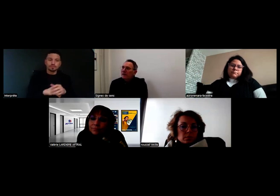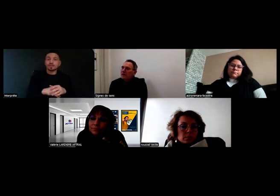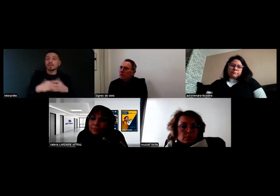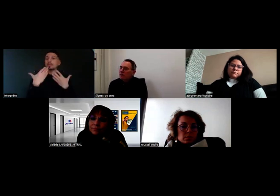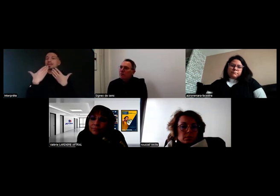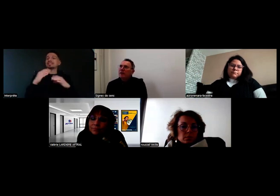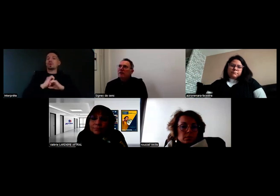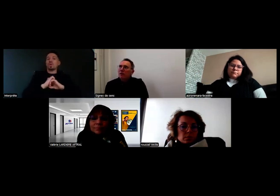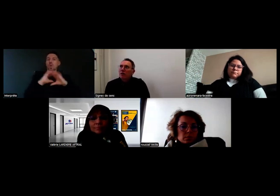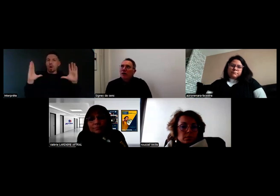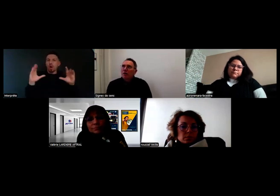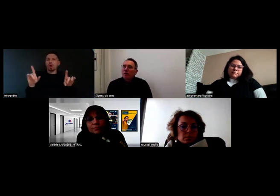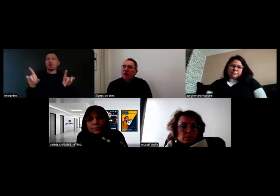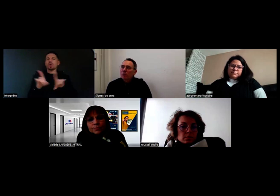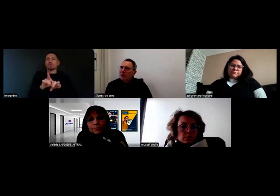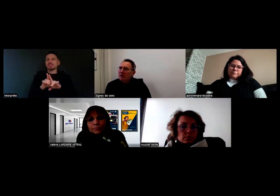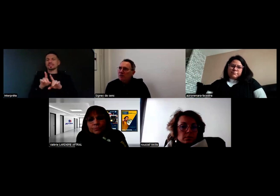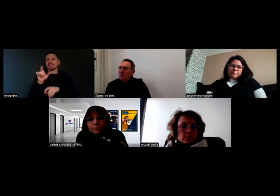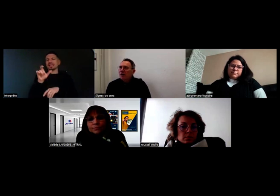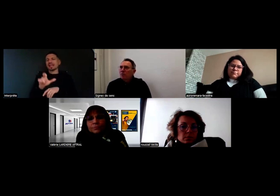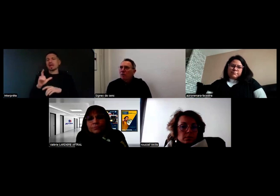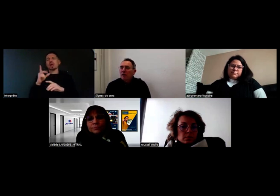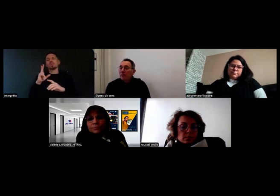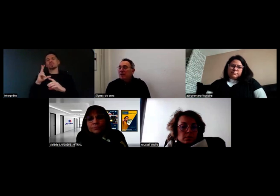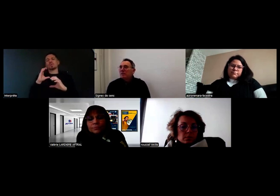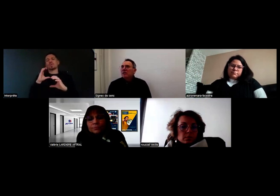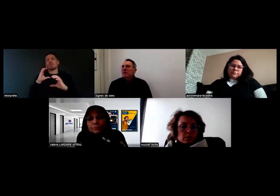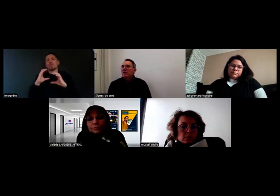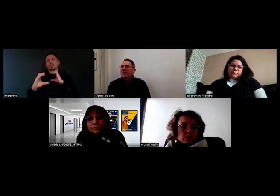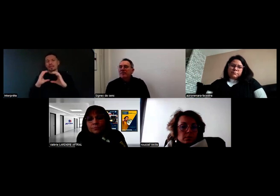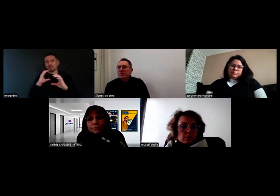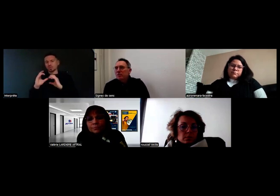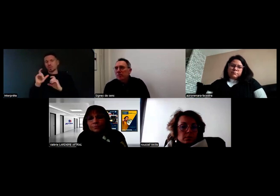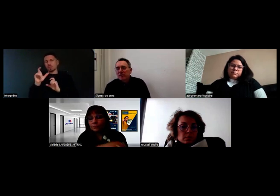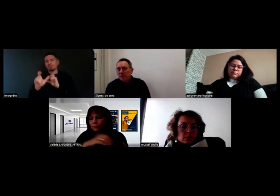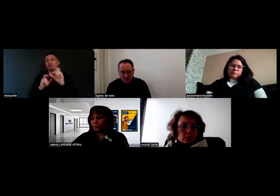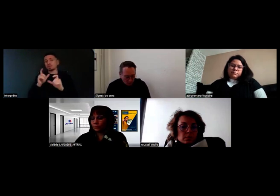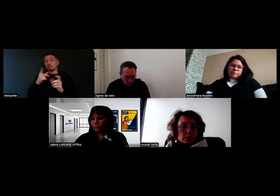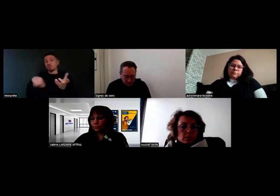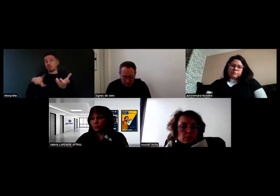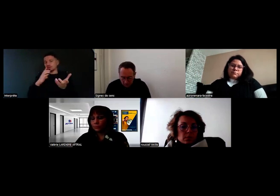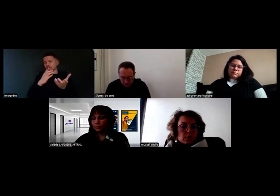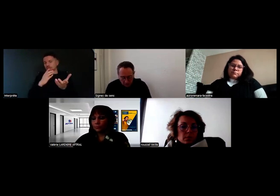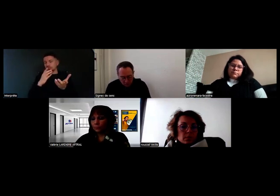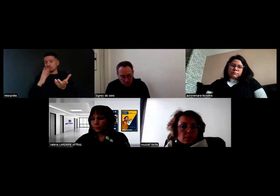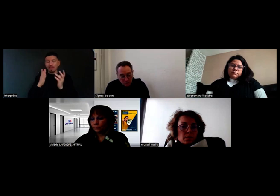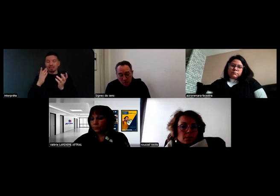Une précision sur la communication, pour les personnes qui ne le savent pas, parce que ce n'est pas forcément évident.